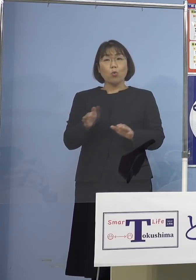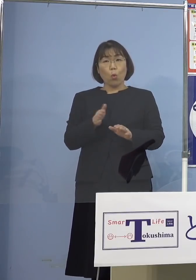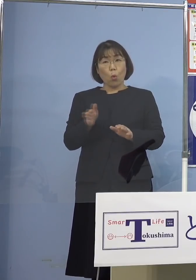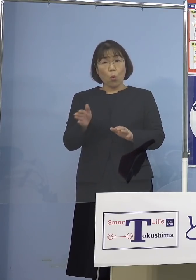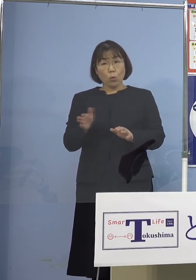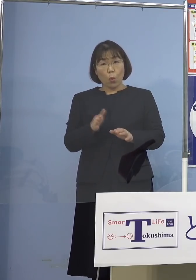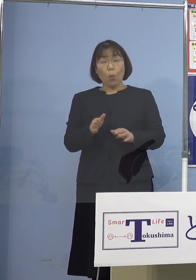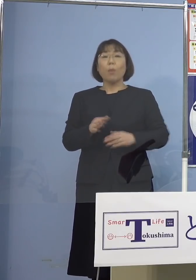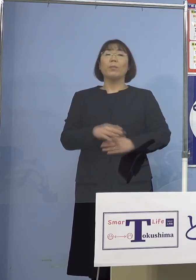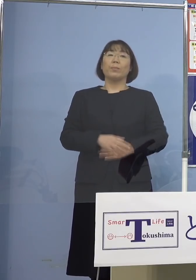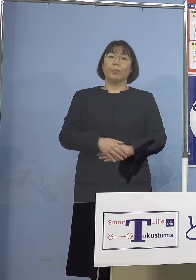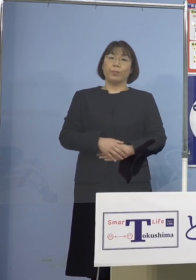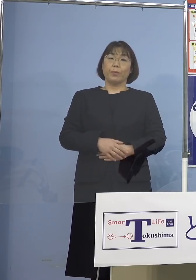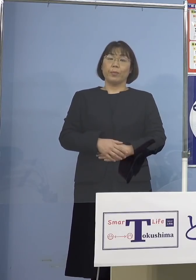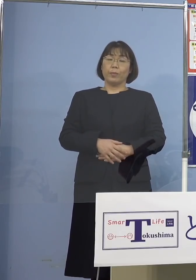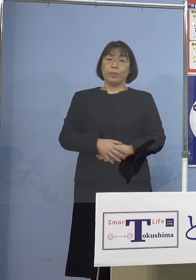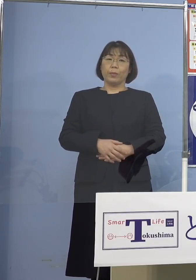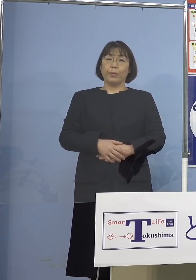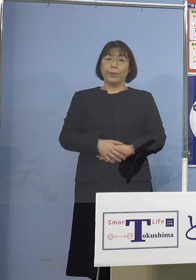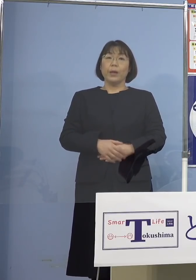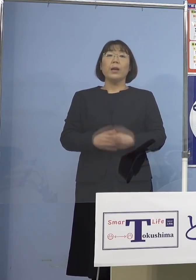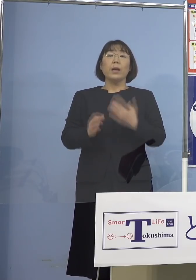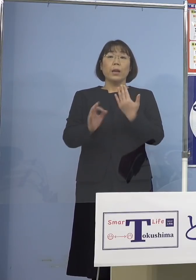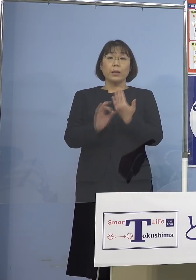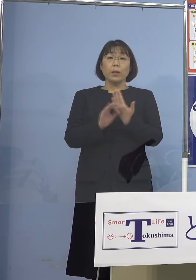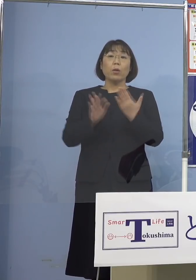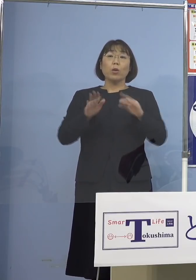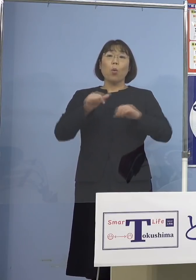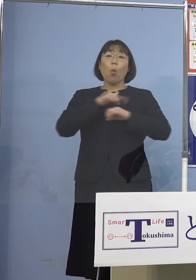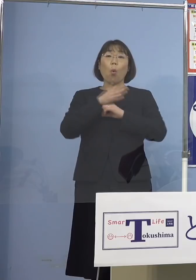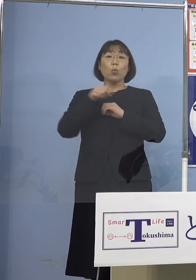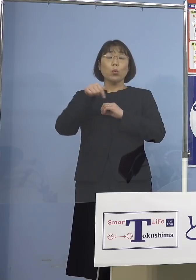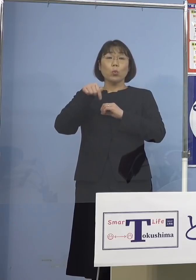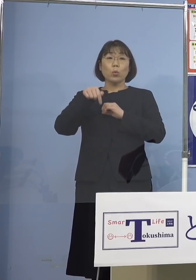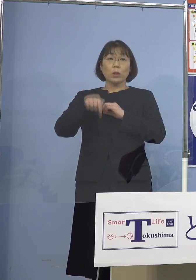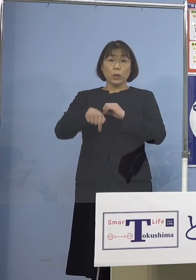というのは例えば今日の徳島 この「とくしまアラート」